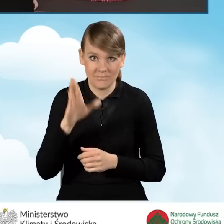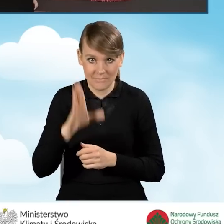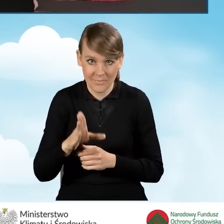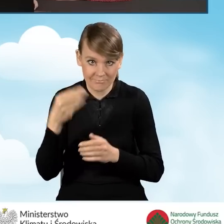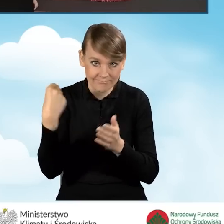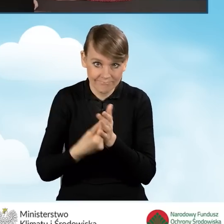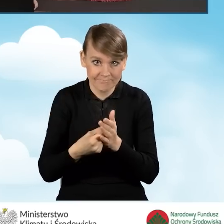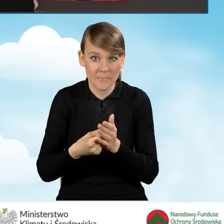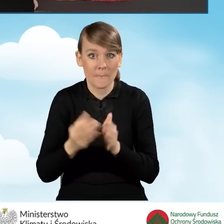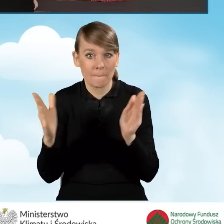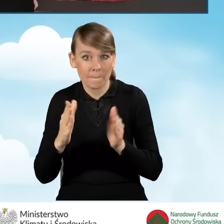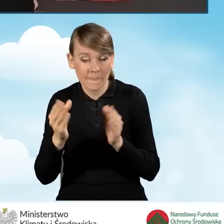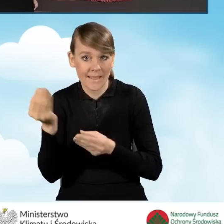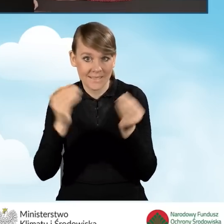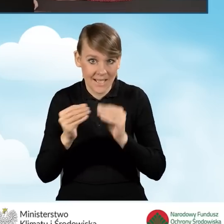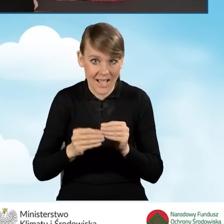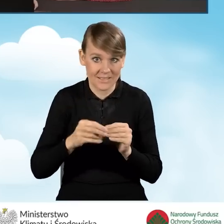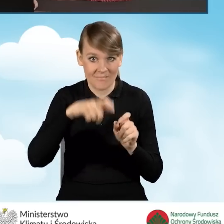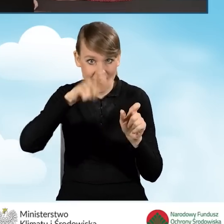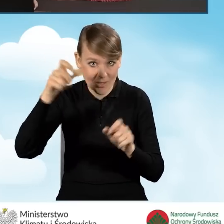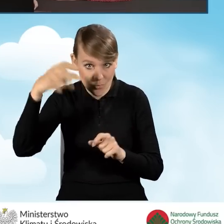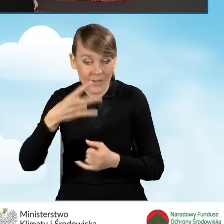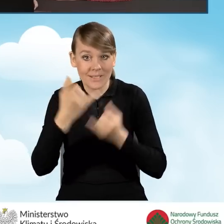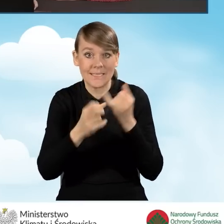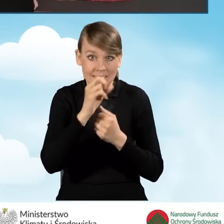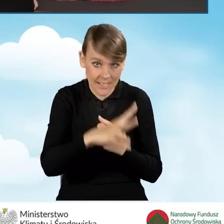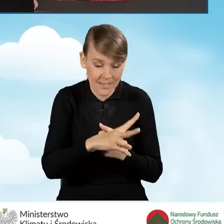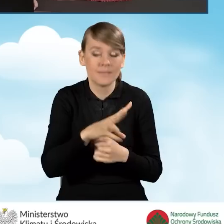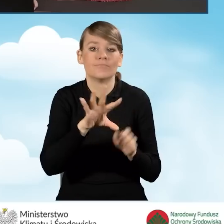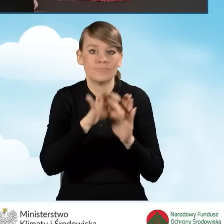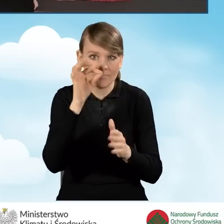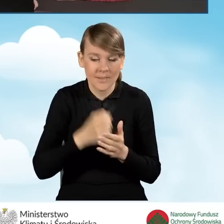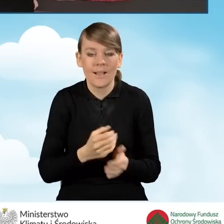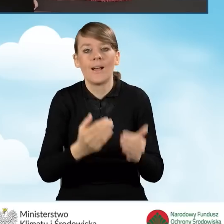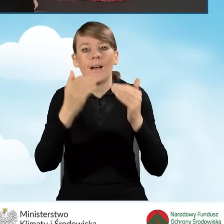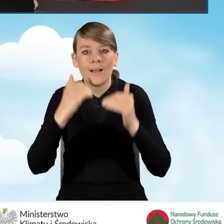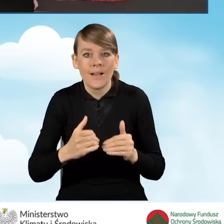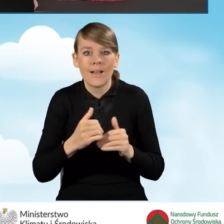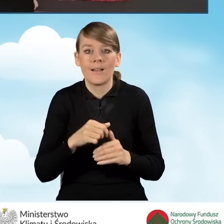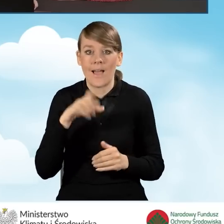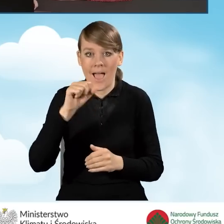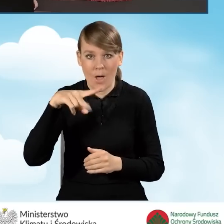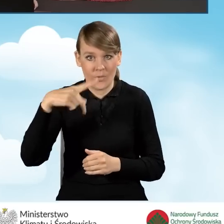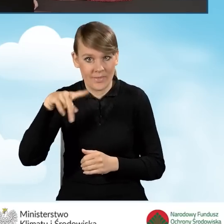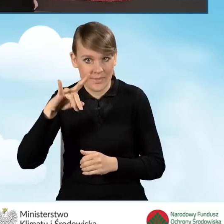zakup i montaż mikroinstalacji fotowoltaicznej, jeżeli tak zaznaczamy. Oraz czy będzie obejmowało audyt energetyczny.